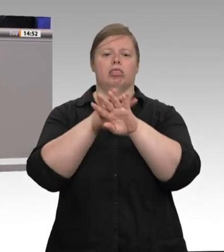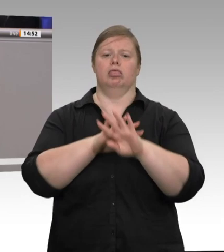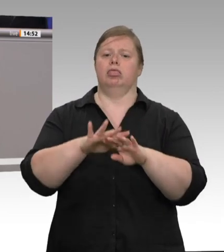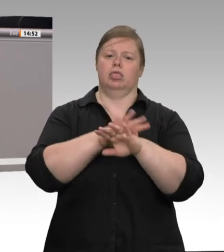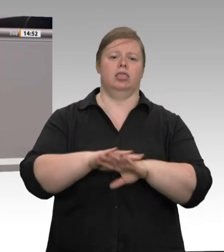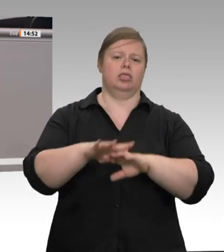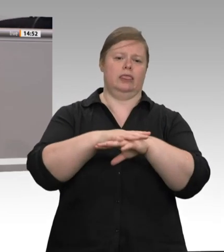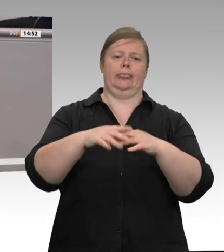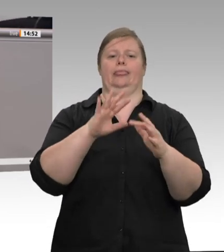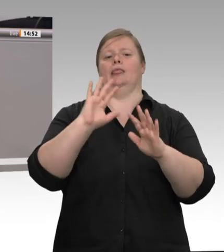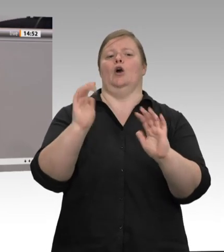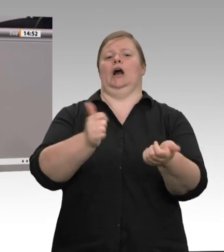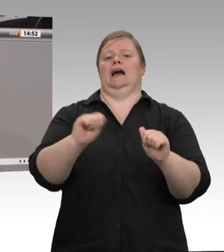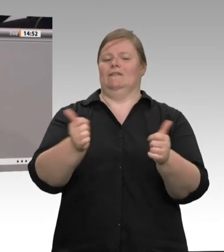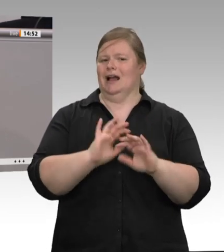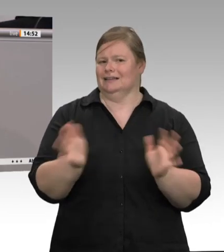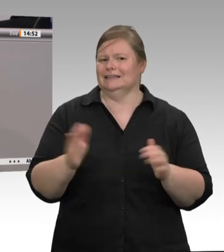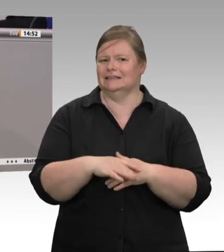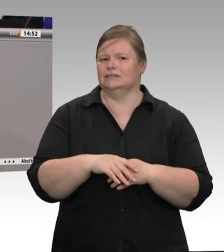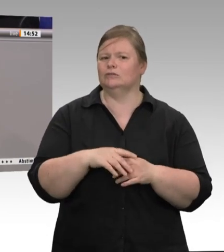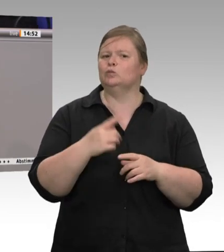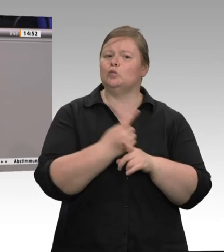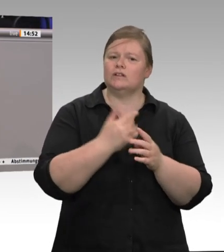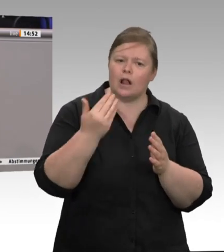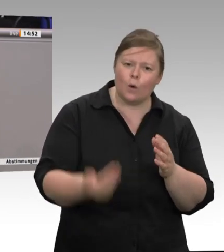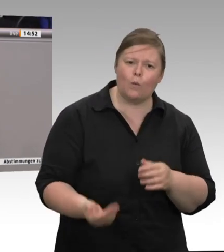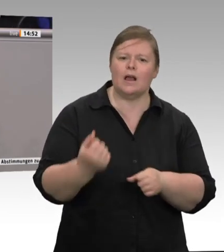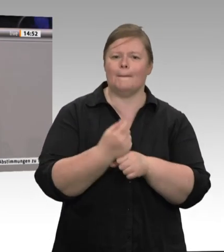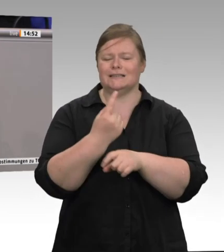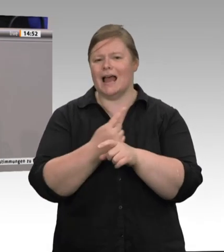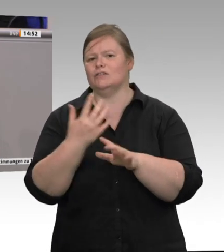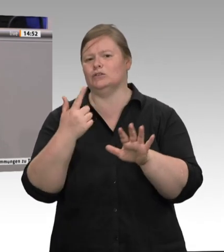nicht gibt. Mit dieser Schmutzkonkurrenz, mit diesem Lohndumping macht Deutschland